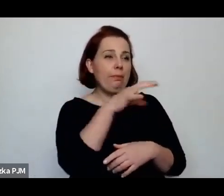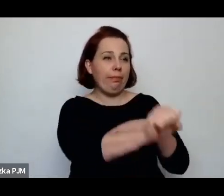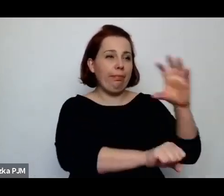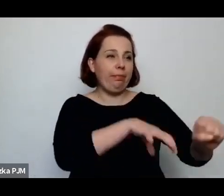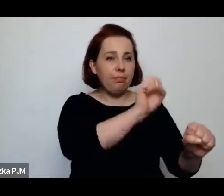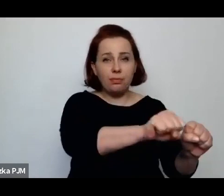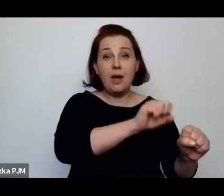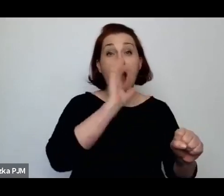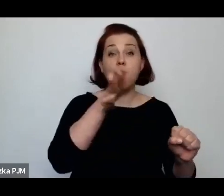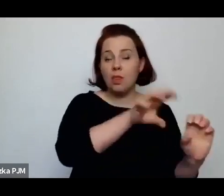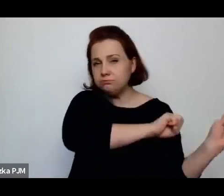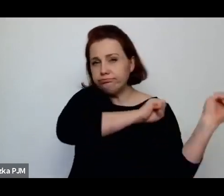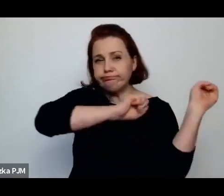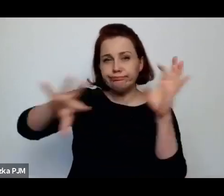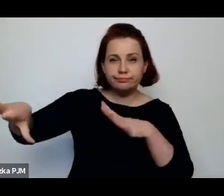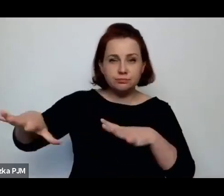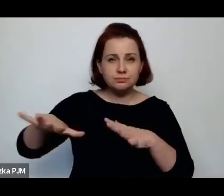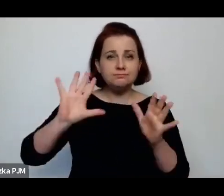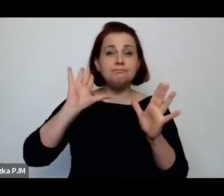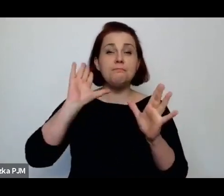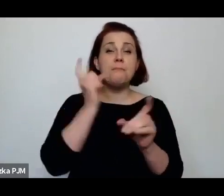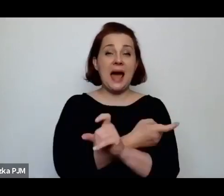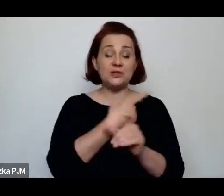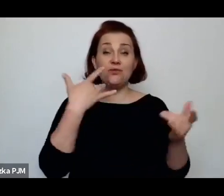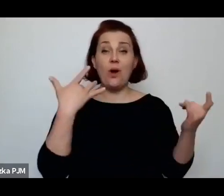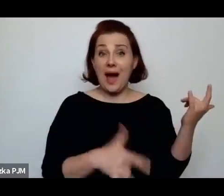który Pani opisuje w tej książce